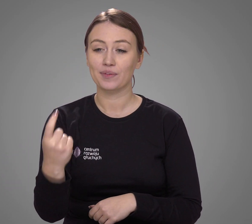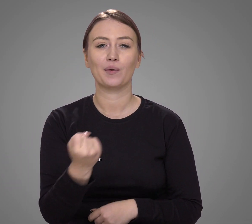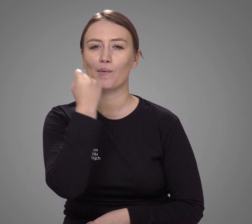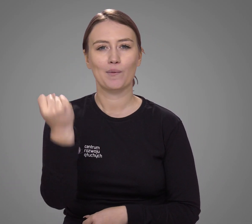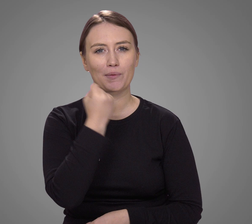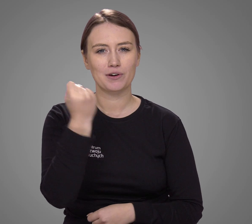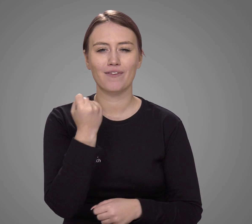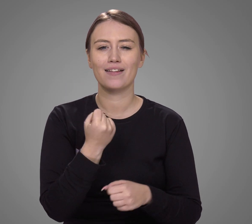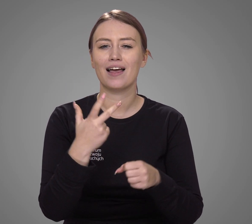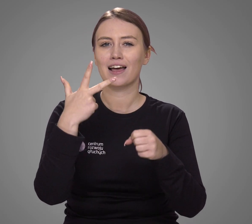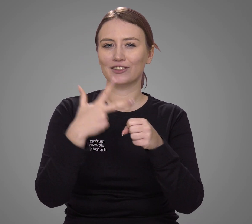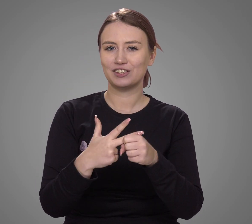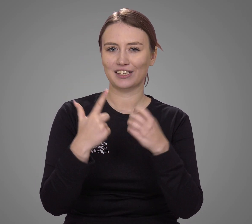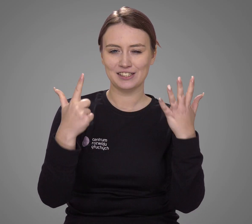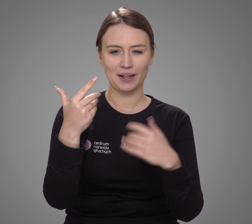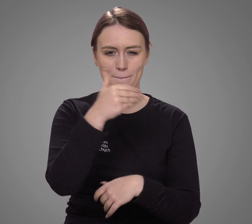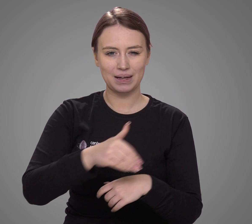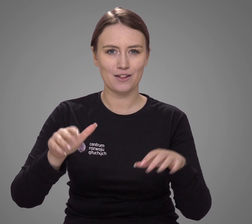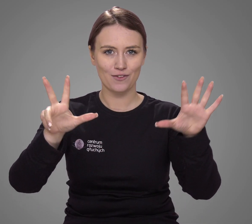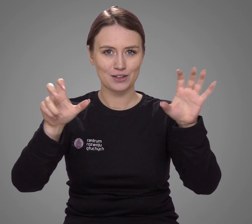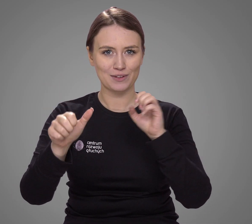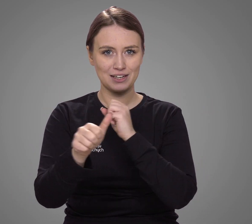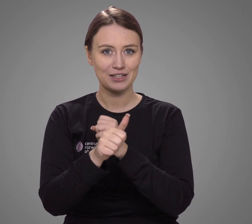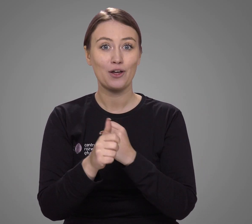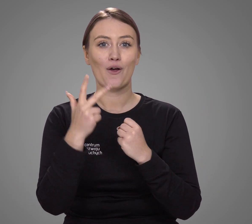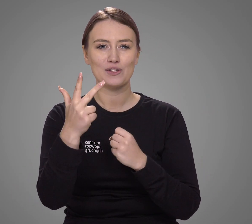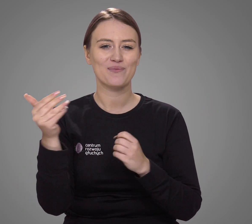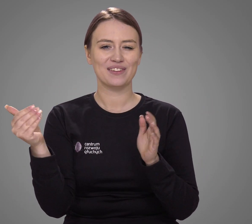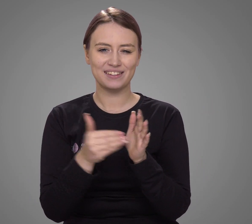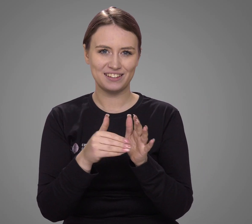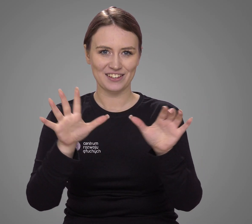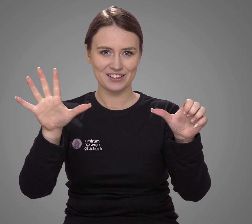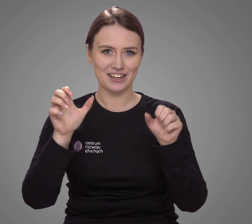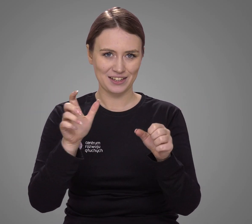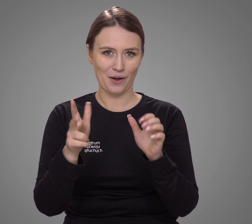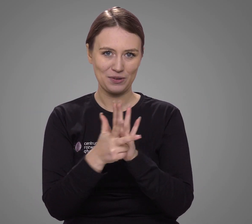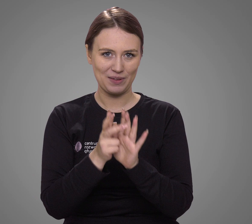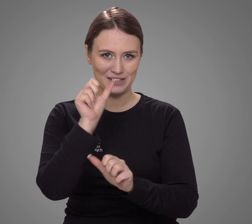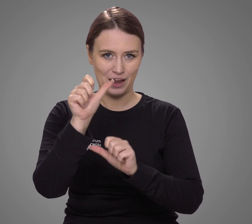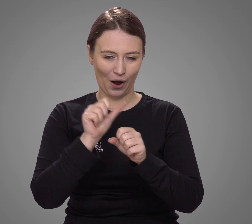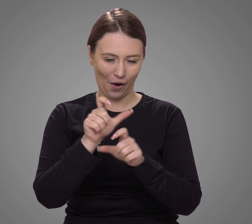używanym przez 37 868 618 osób,